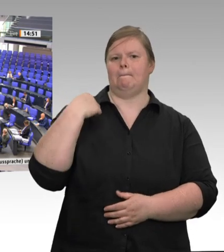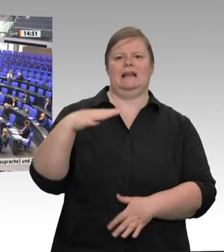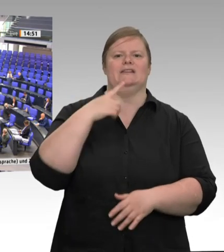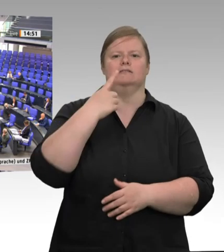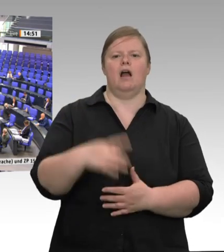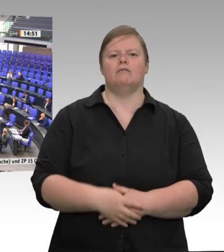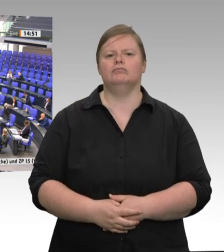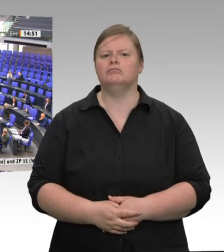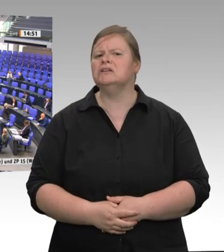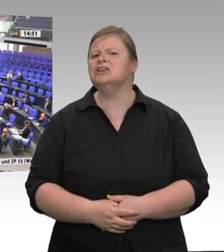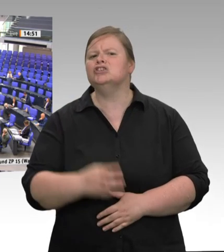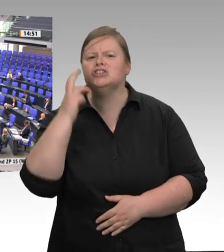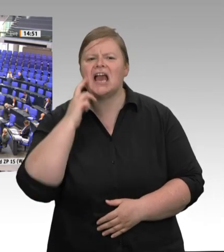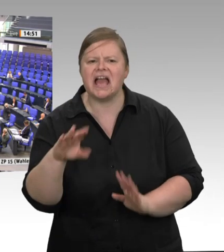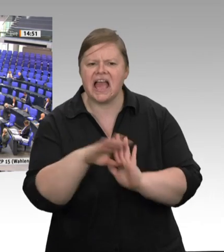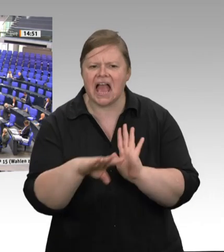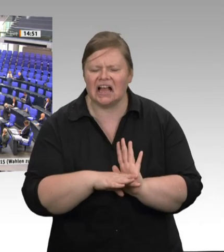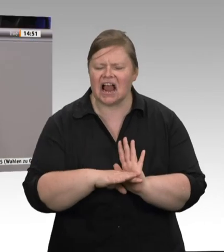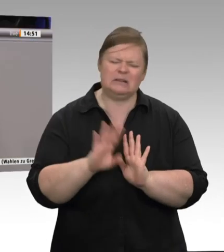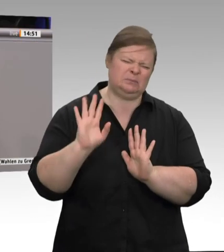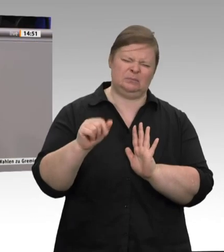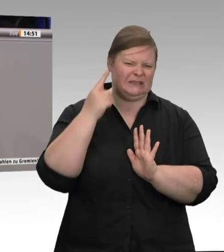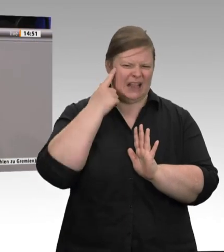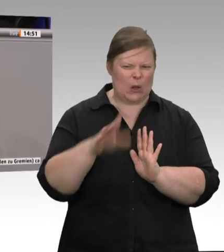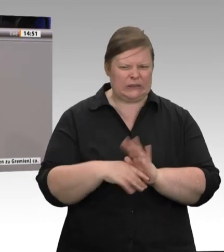dass die Beschäftigten Schulter an Schulter arbeiten müssen und nach ihrer Zwölfstundenschicht